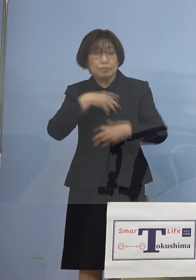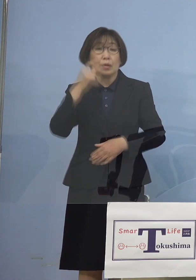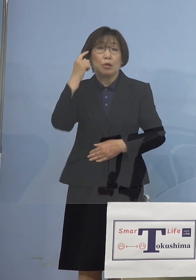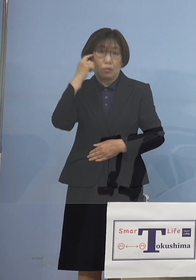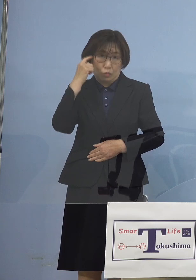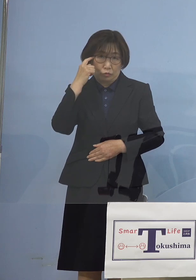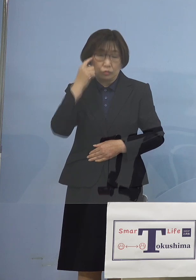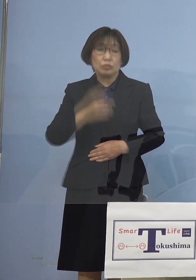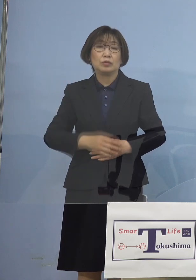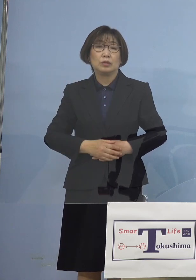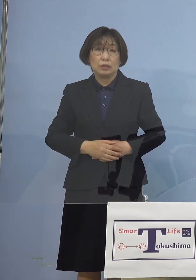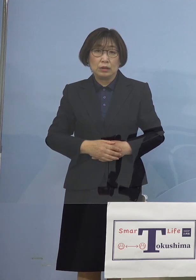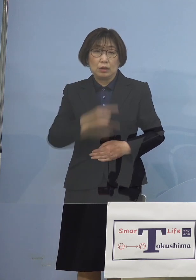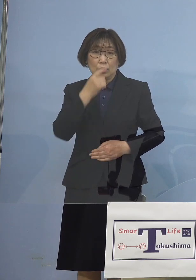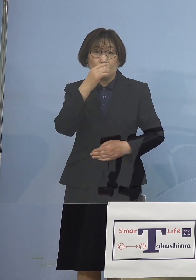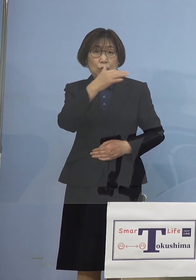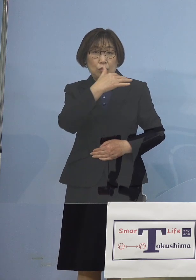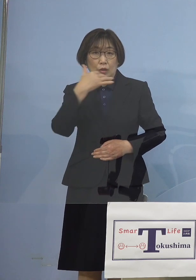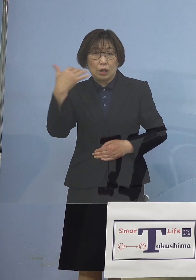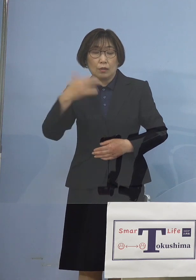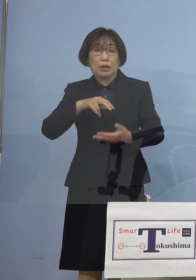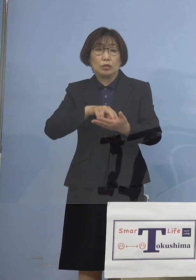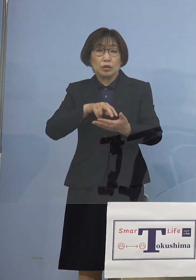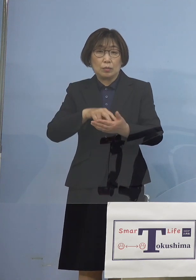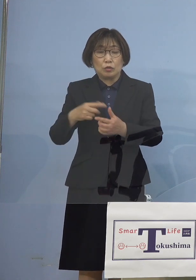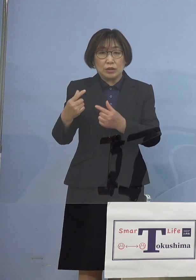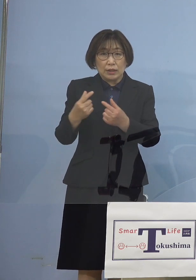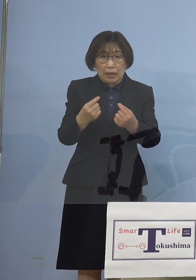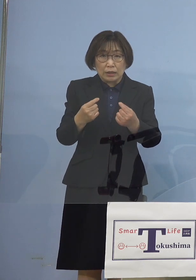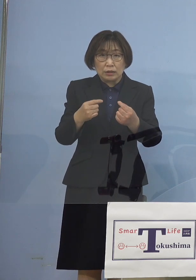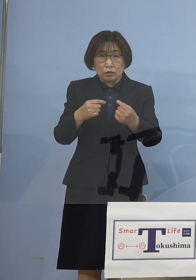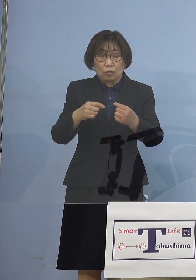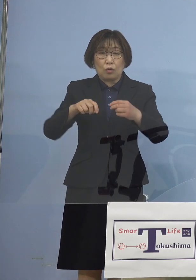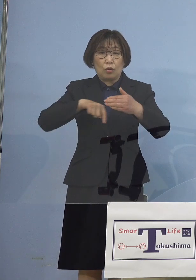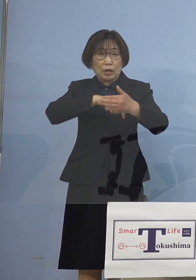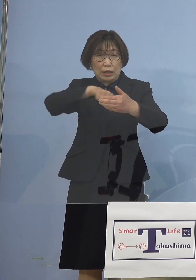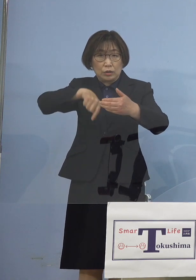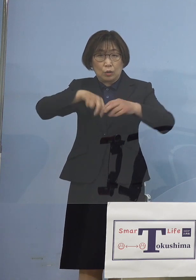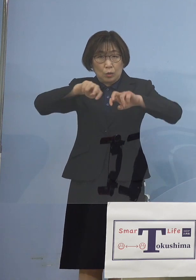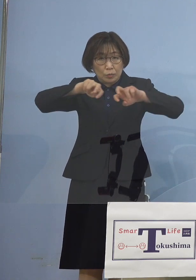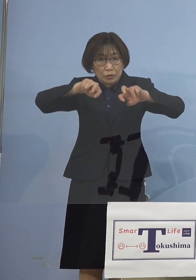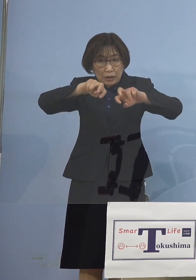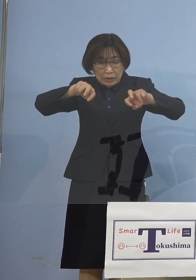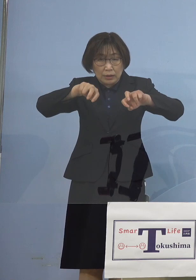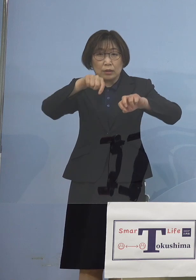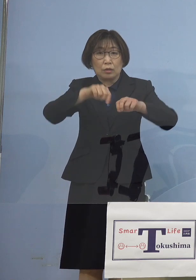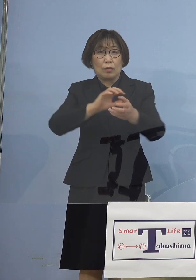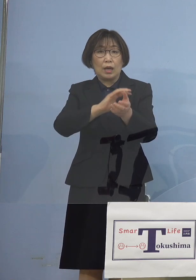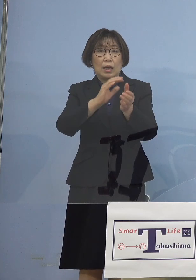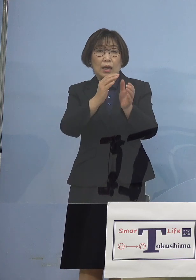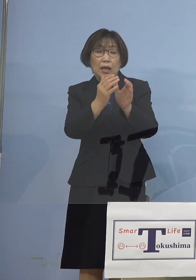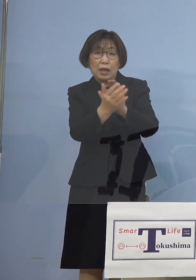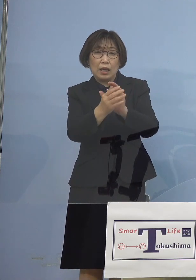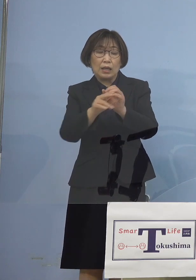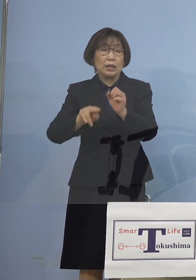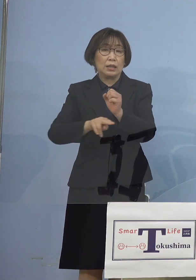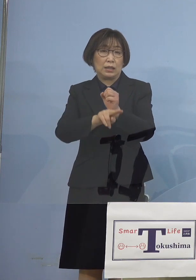そして我々としても しっかりと分析をする これは変異株の サーベランスということで